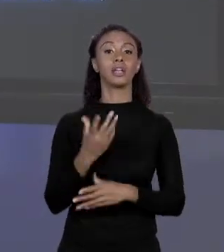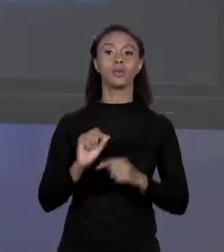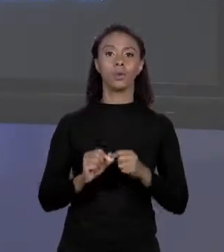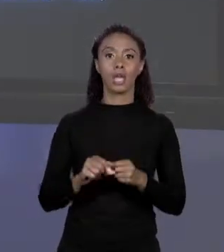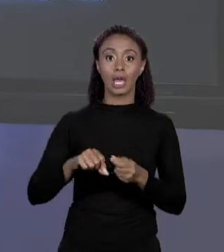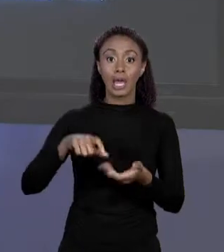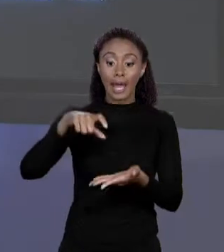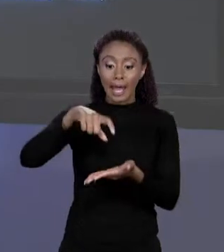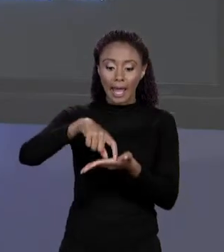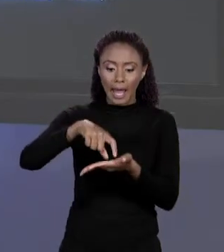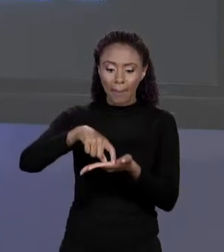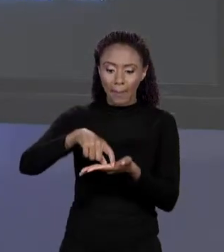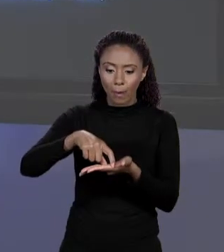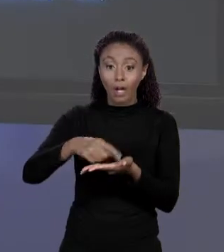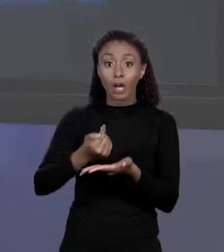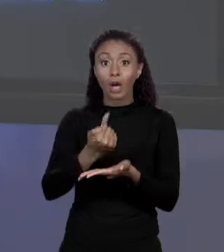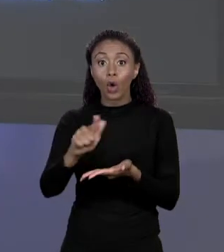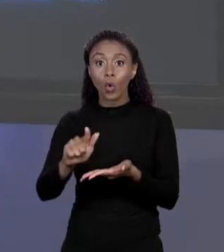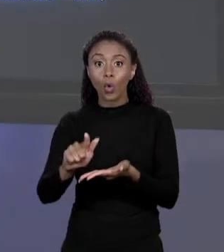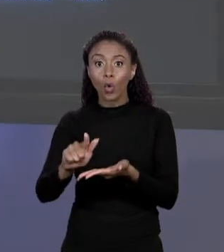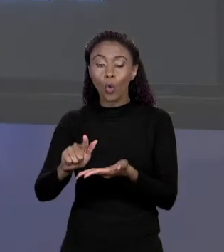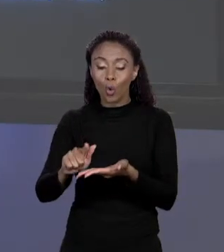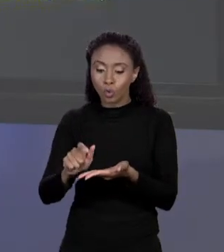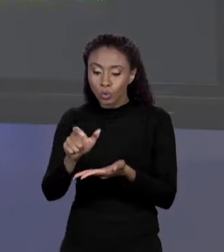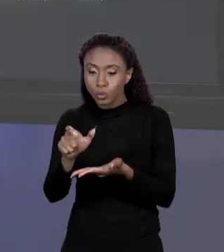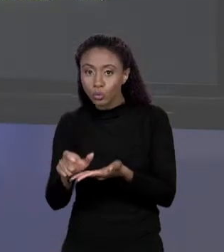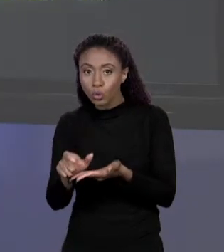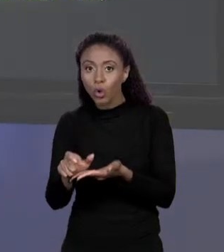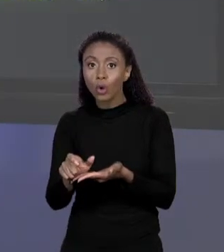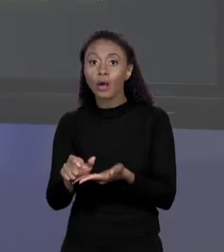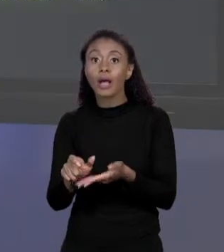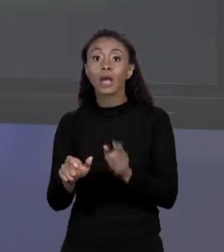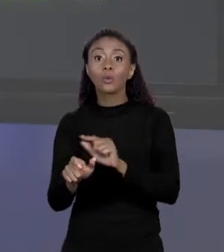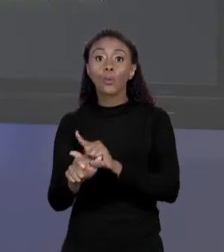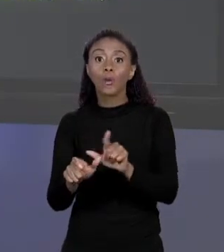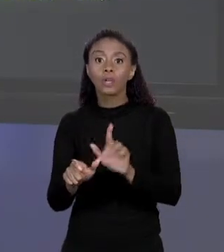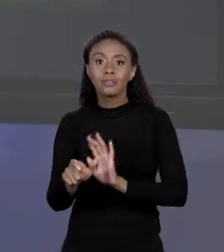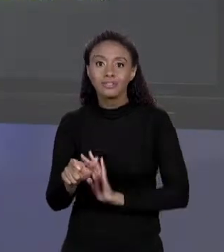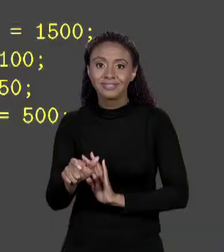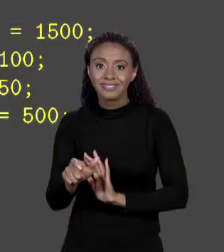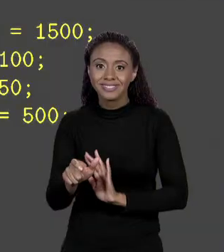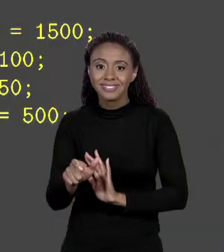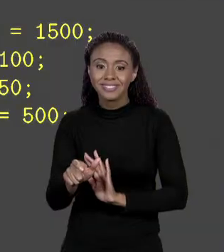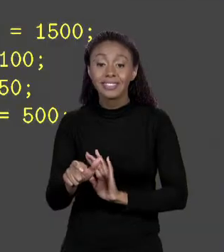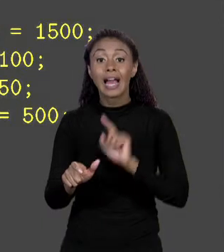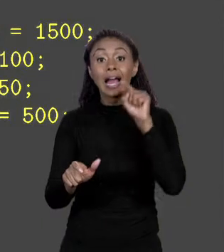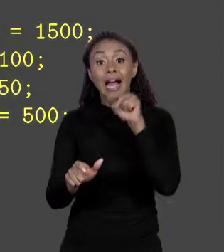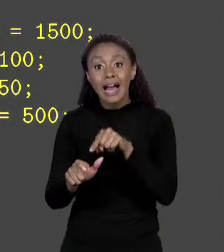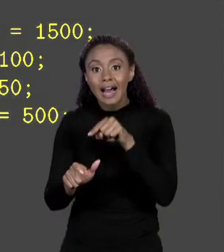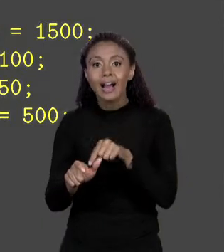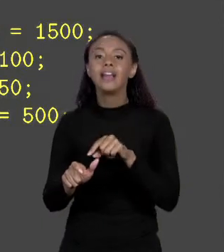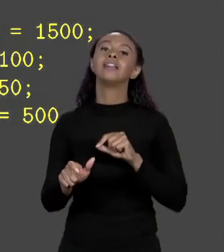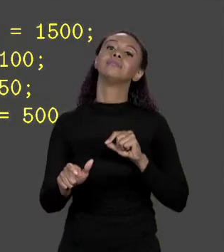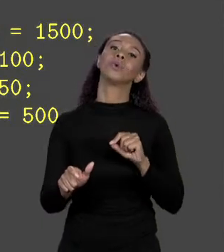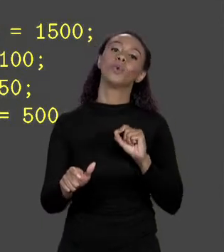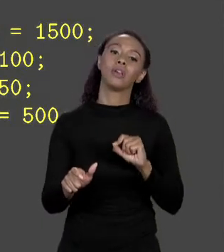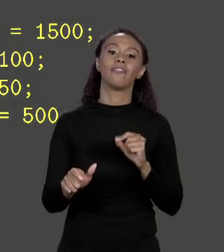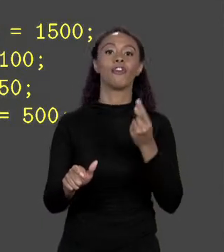4 "DOUBLES" SÓ QUE SEM PÔR VALOR NELES E AQUI É QUE VOCÊ COLOCA OS VALORES 1 A 1, EM